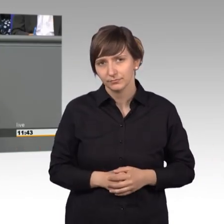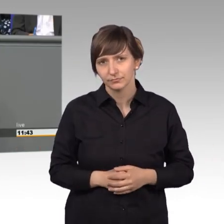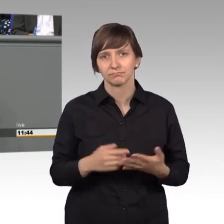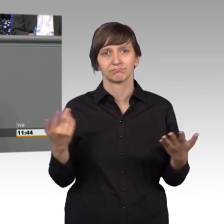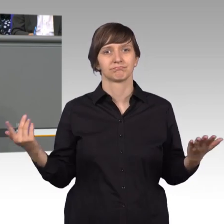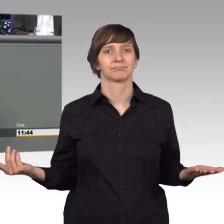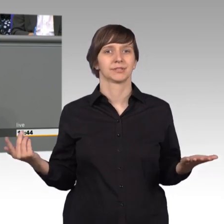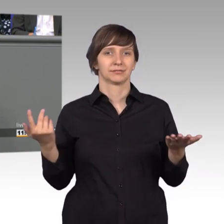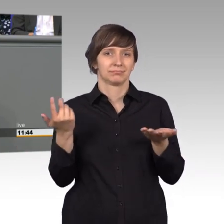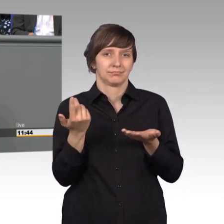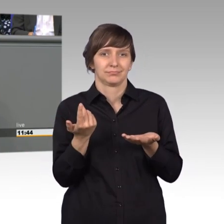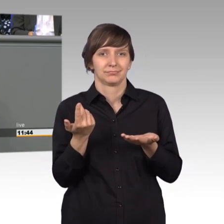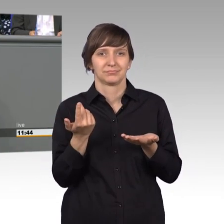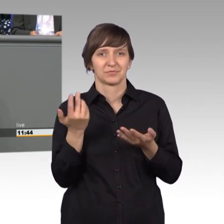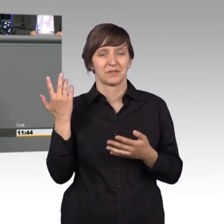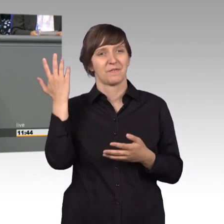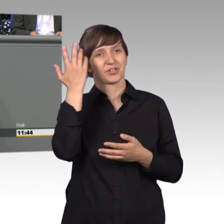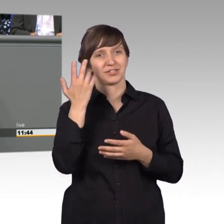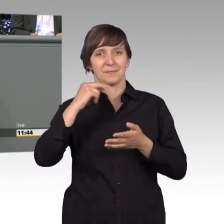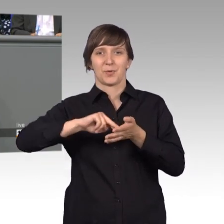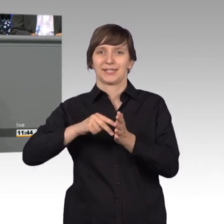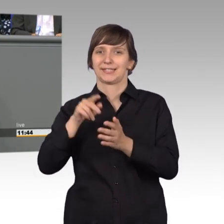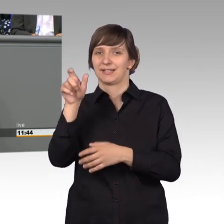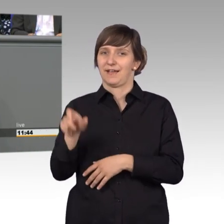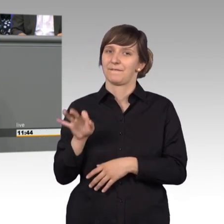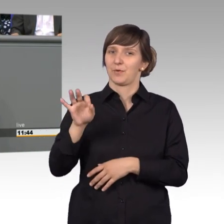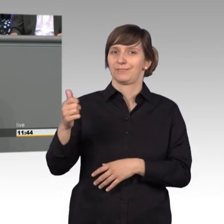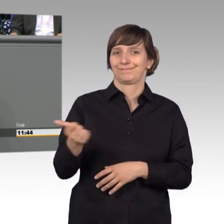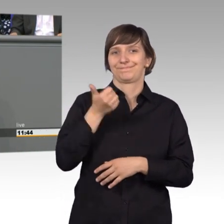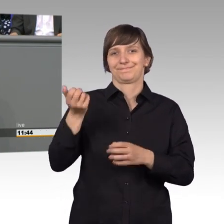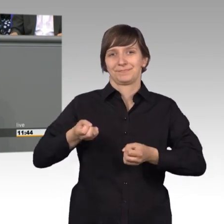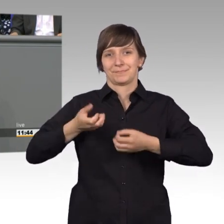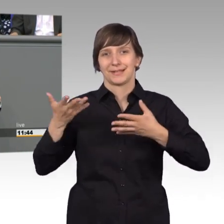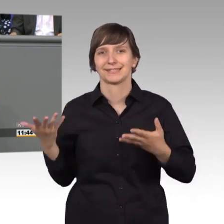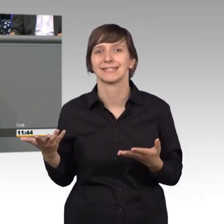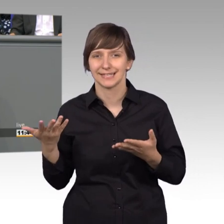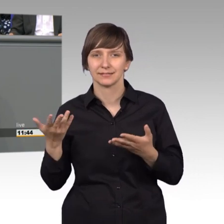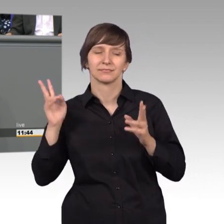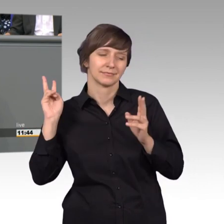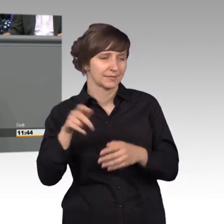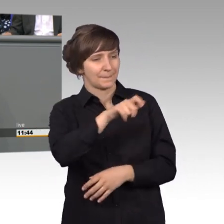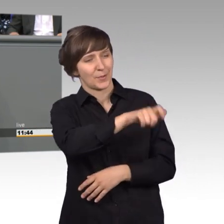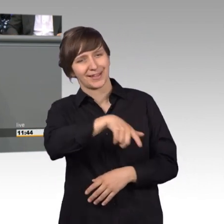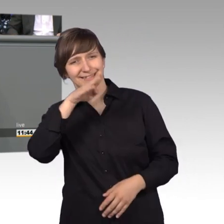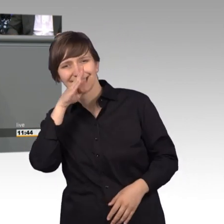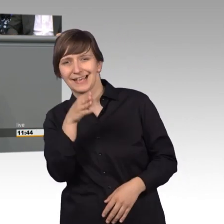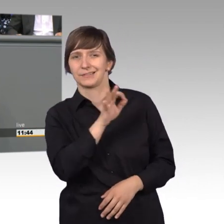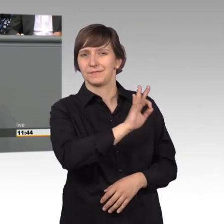besseres passieren, als sich für die Belange des Bürgers direkt einzusetzen, auch für den einzelnen Bürger, ich finde es ist eine